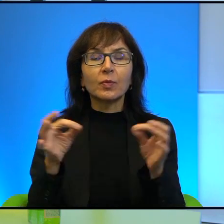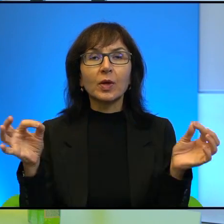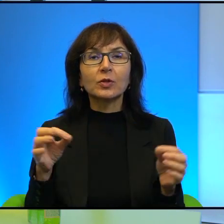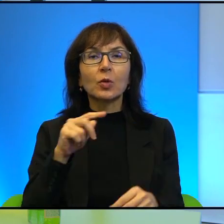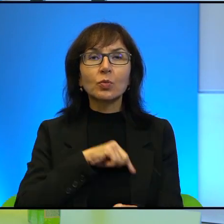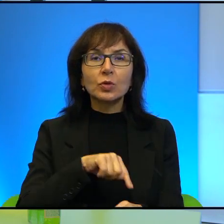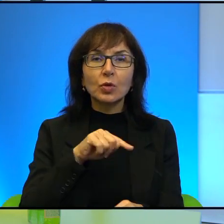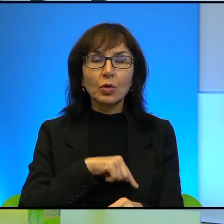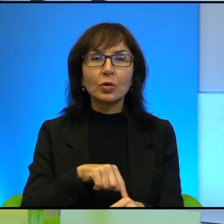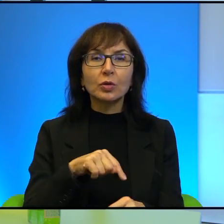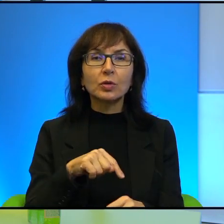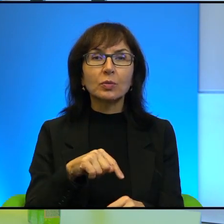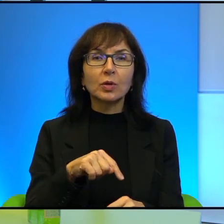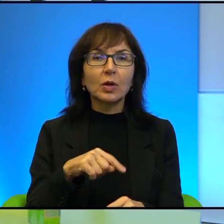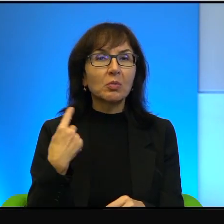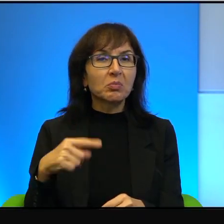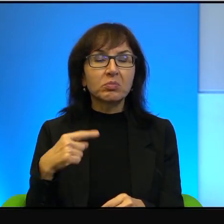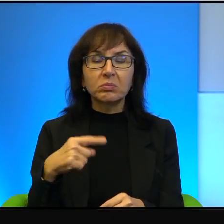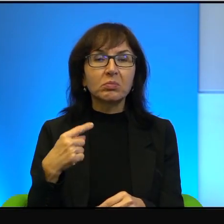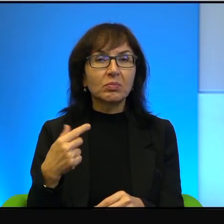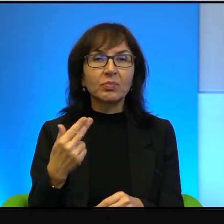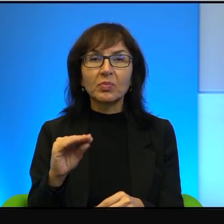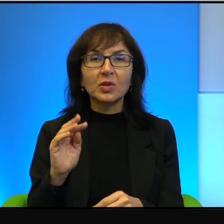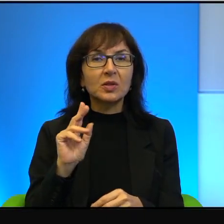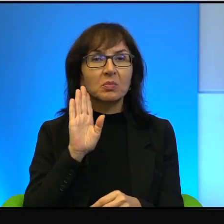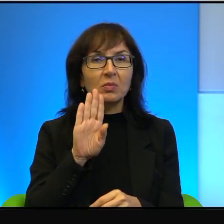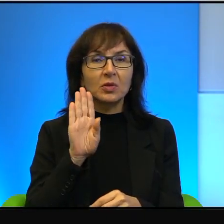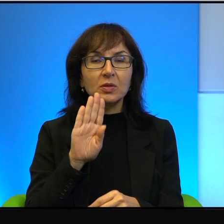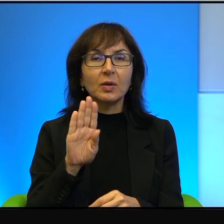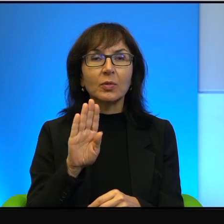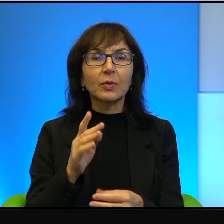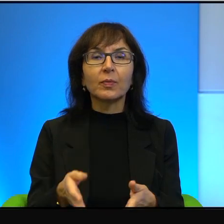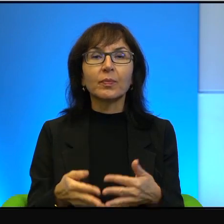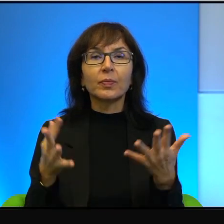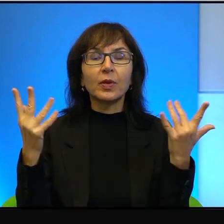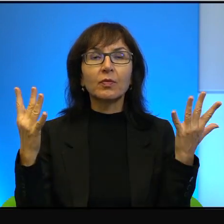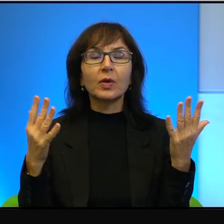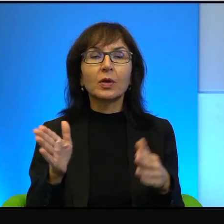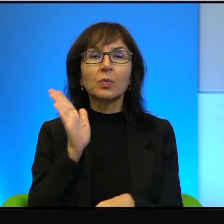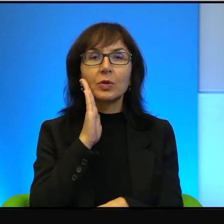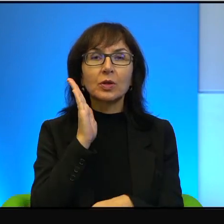mentalnym to wcale nie jest tak. Otóż przez wiele osadników,